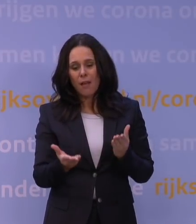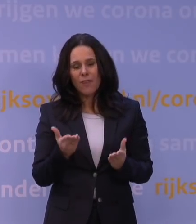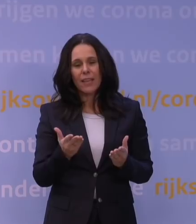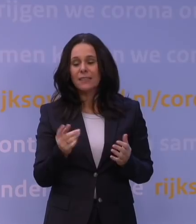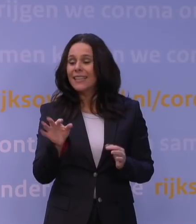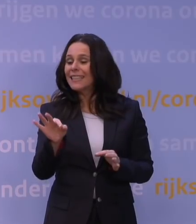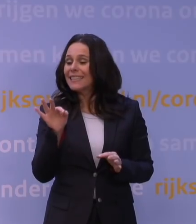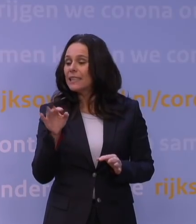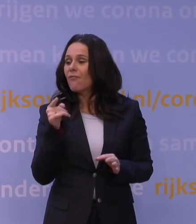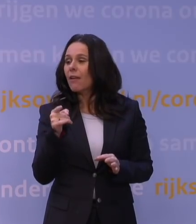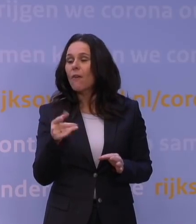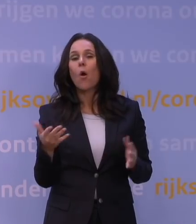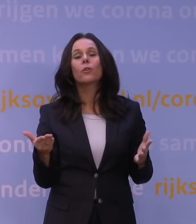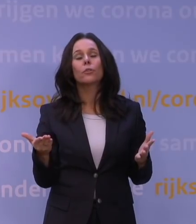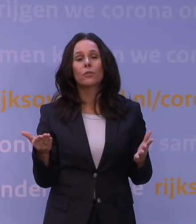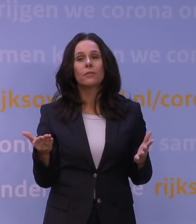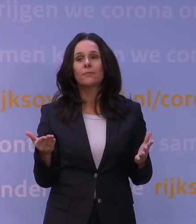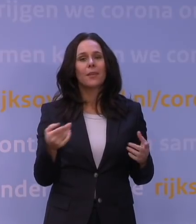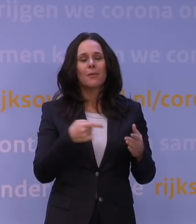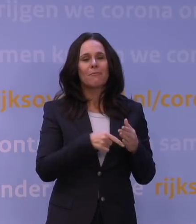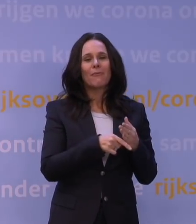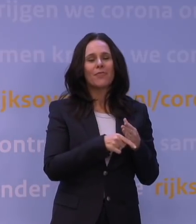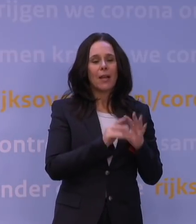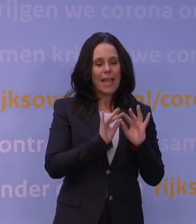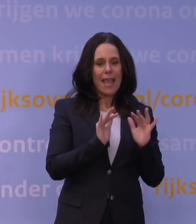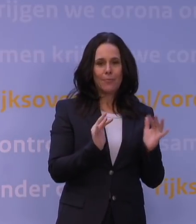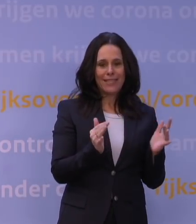En dat is niet iets wat vanuit de epidemiologisch-medische achtergrond